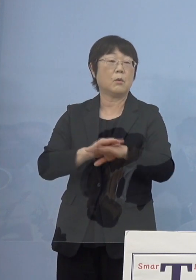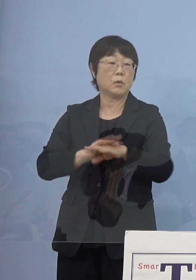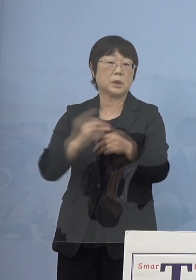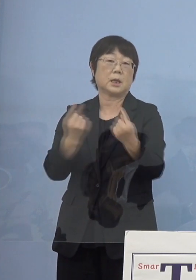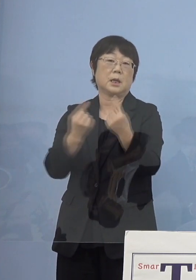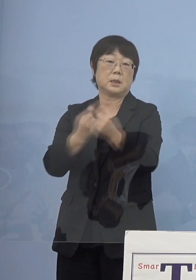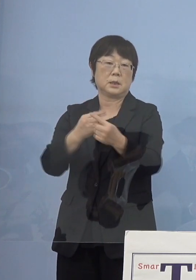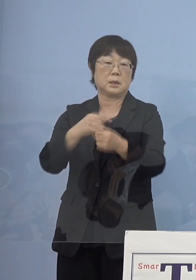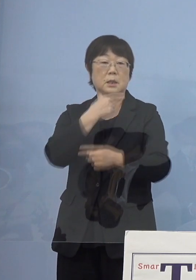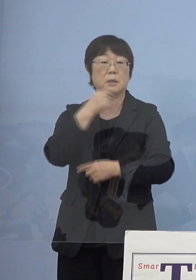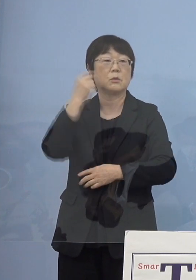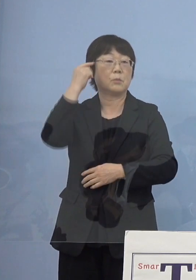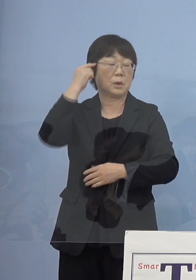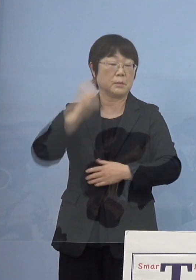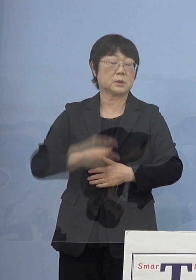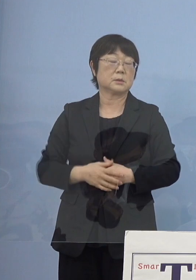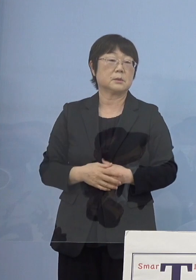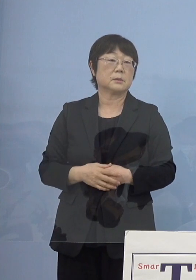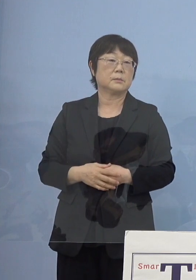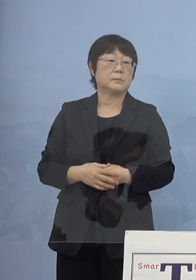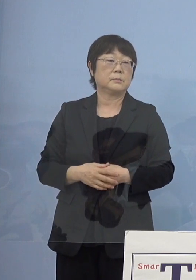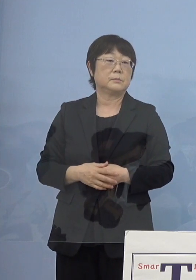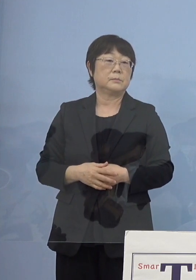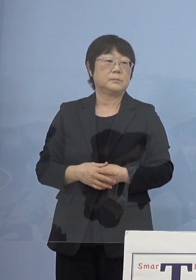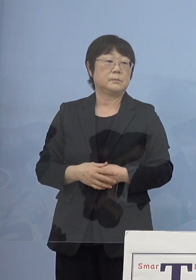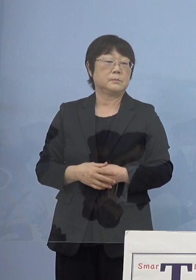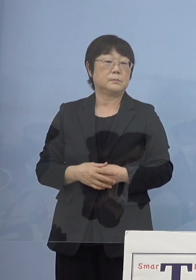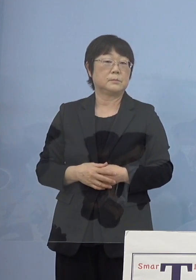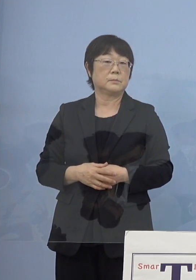こう考えています、以上です